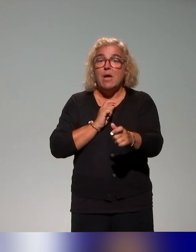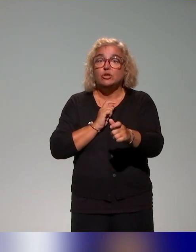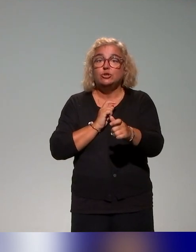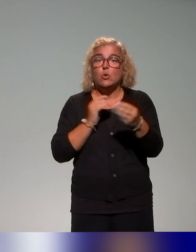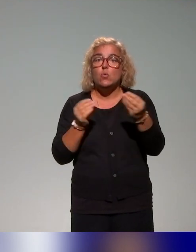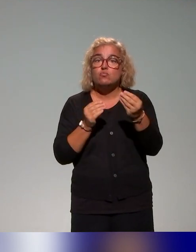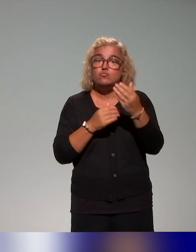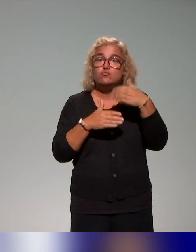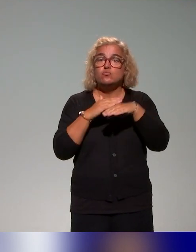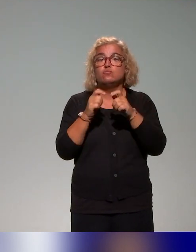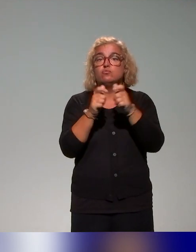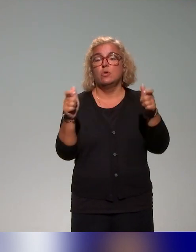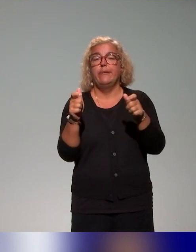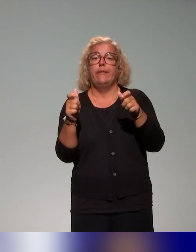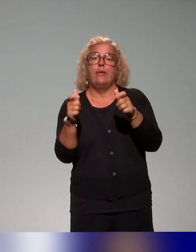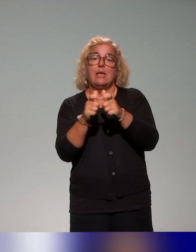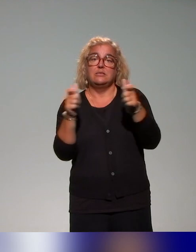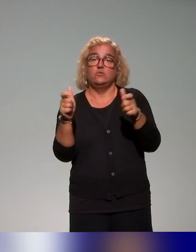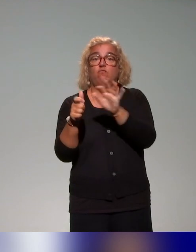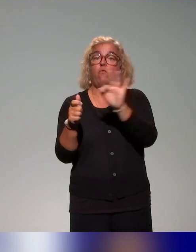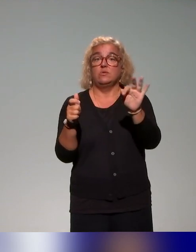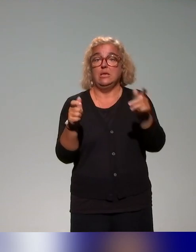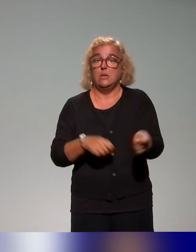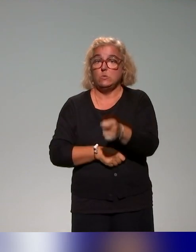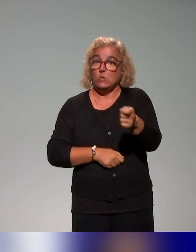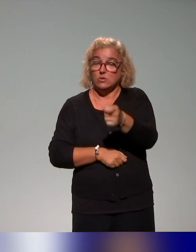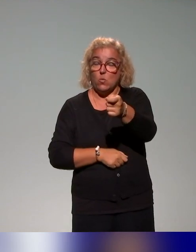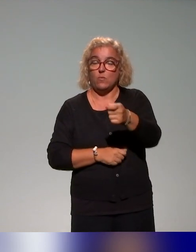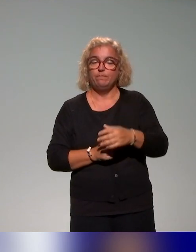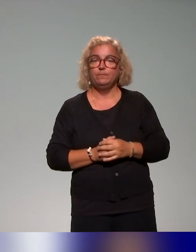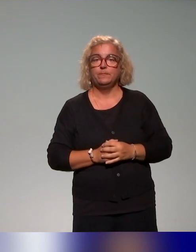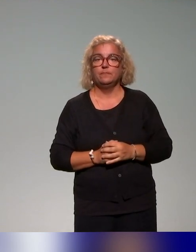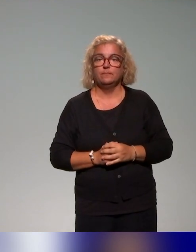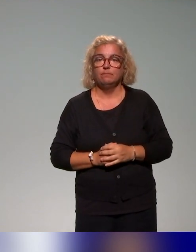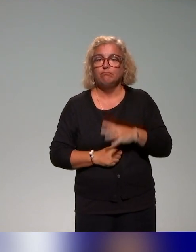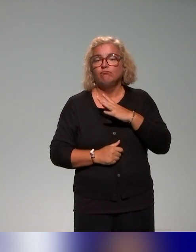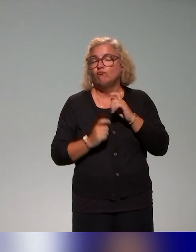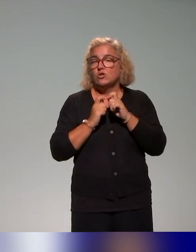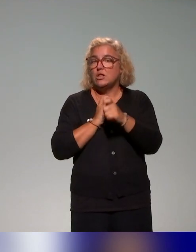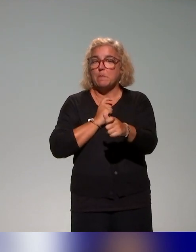de l'Éducation, qui est une démarche aussi qu'on utilise pour différents process de formation qu'on a au sein de l'Institut.